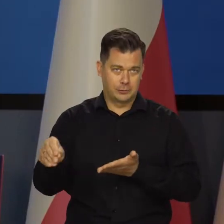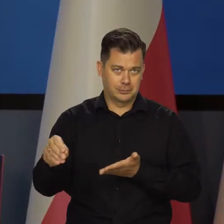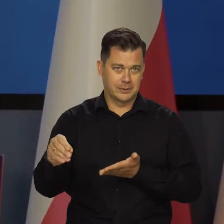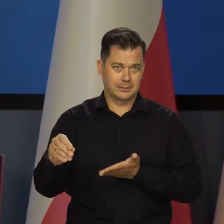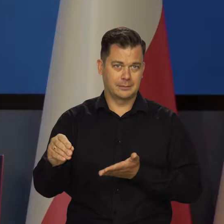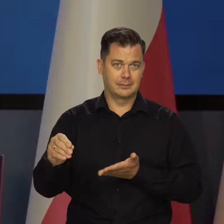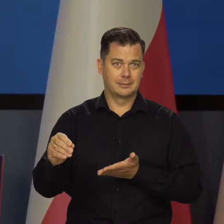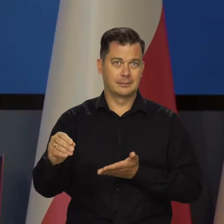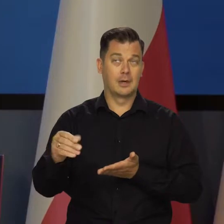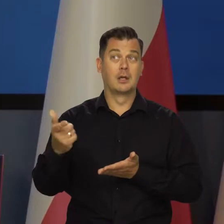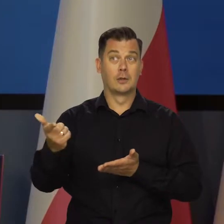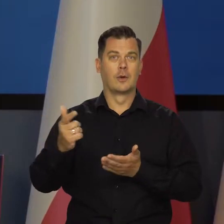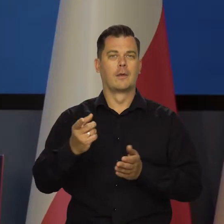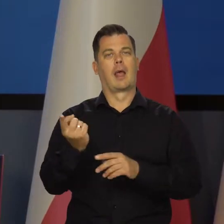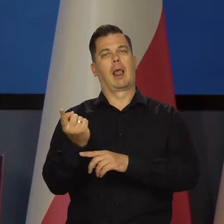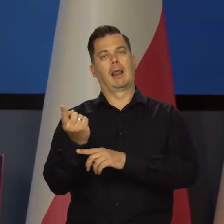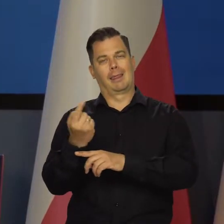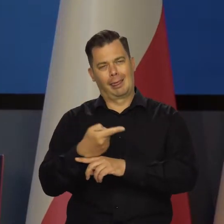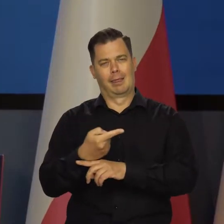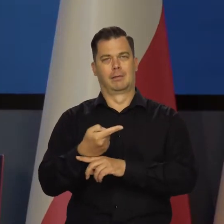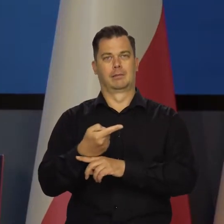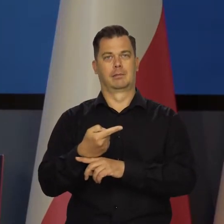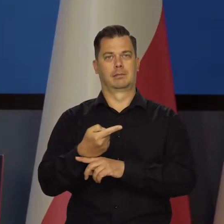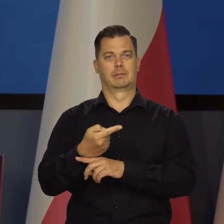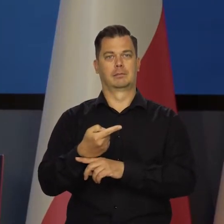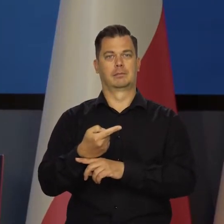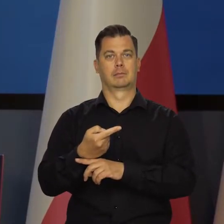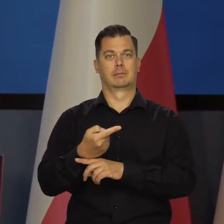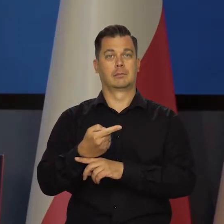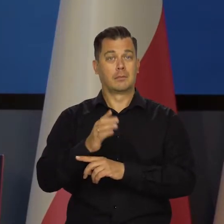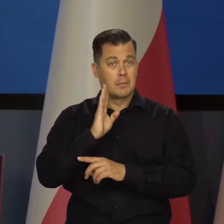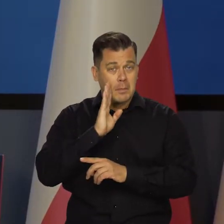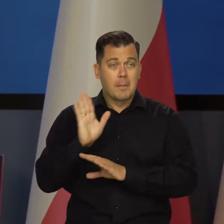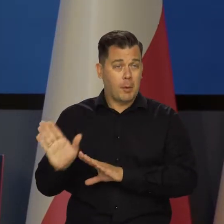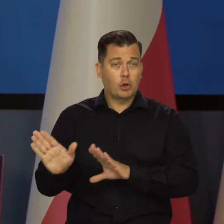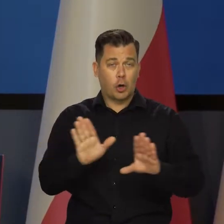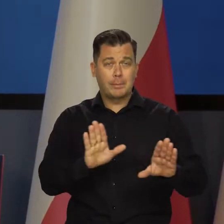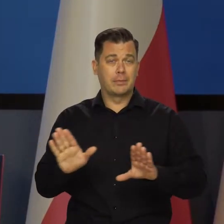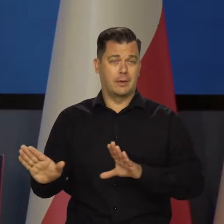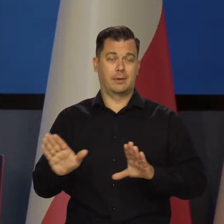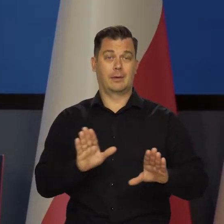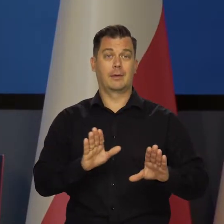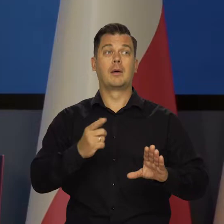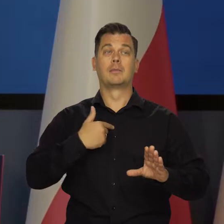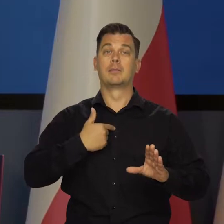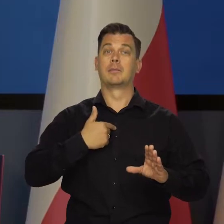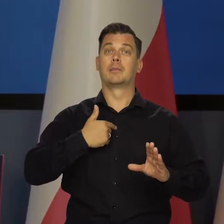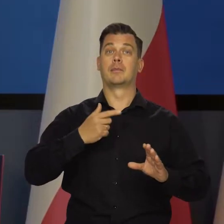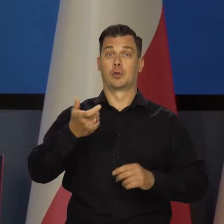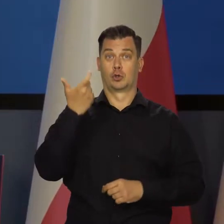Tu oczywiście płacimy i obniżamy tą prędkość. To jest to, co nam jest teraz potrzebne.